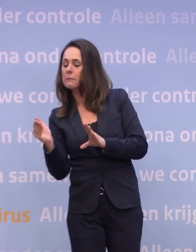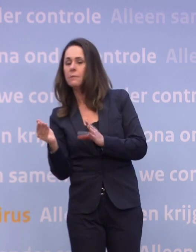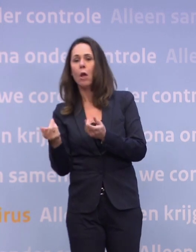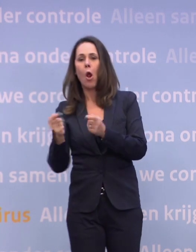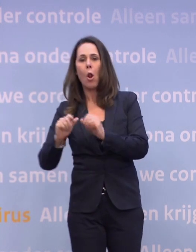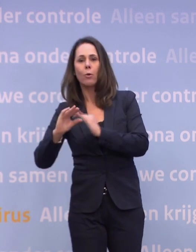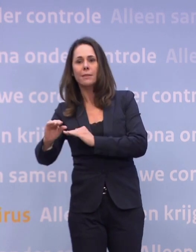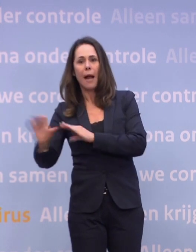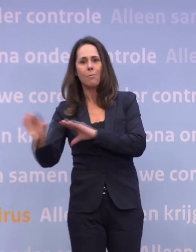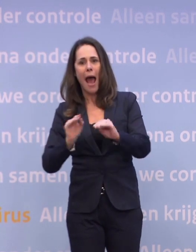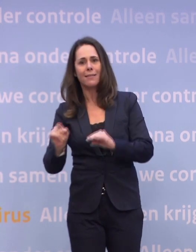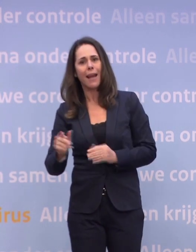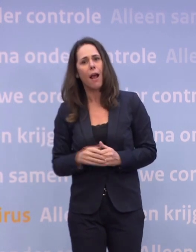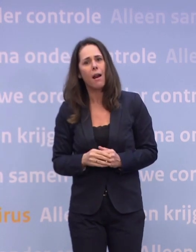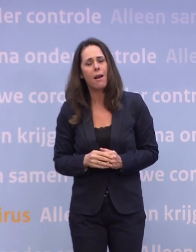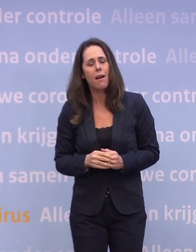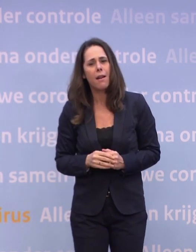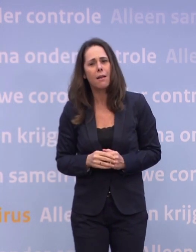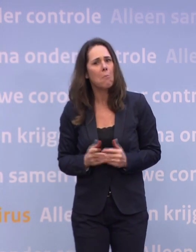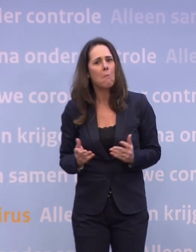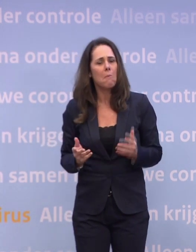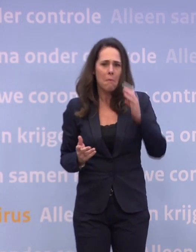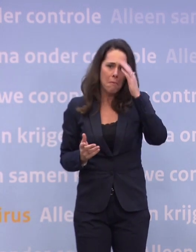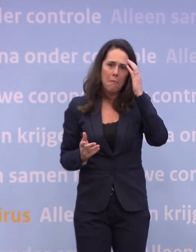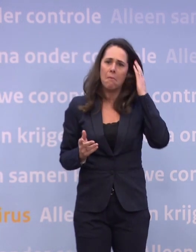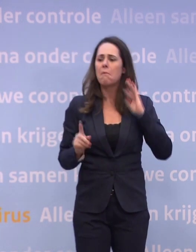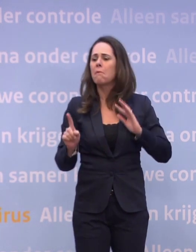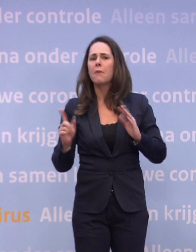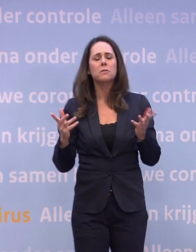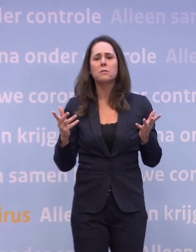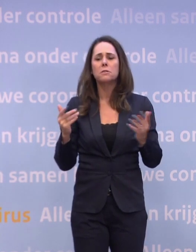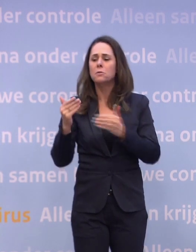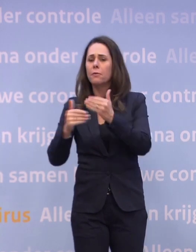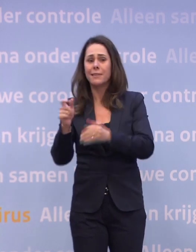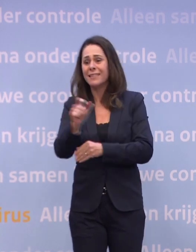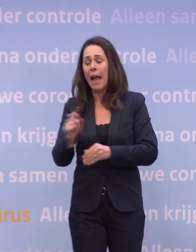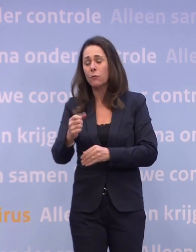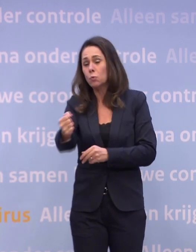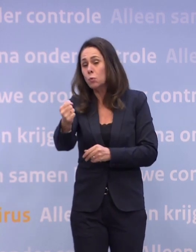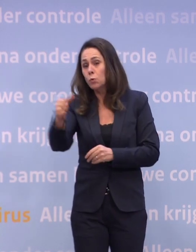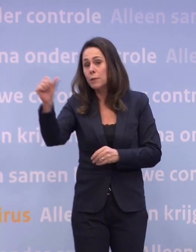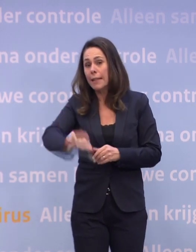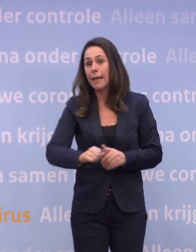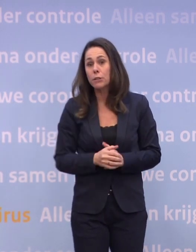...maar ja, wat is er nu voor hen in het verschiet? Want die cijfers bij hen zijn nog steeds heel slecht op dit ogenblik.